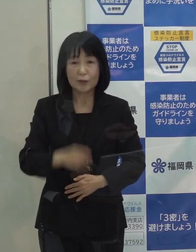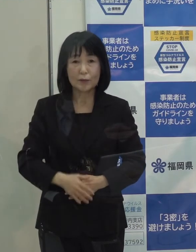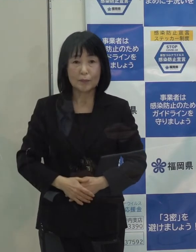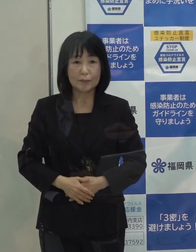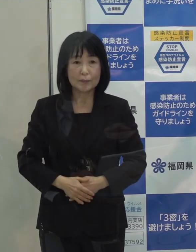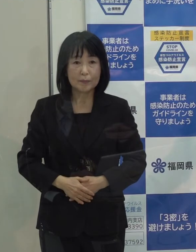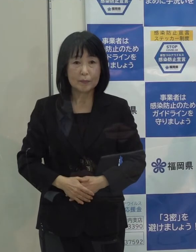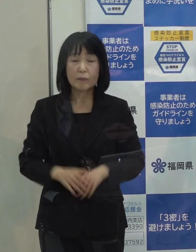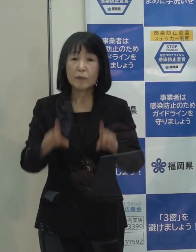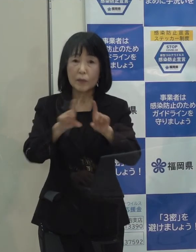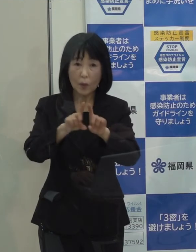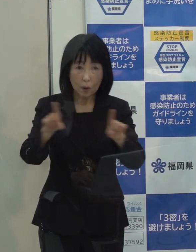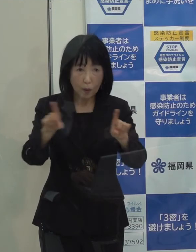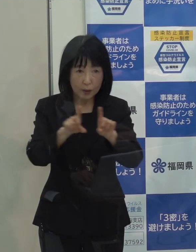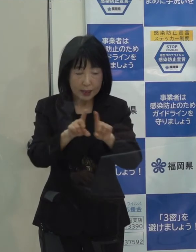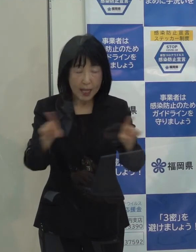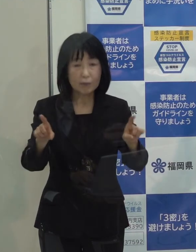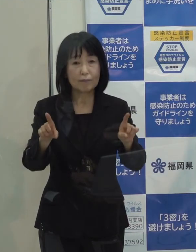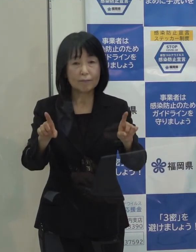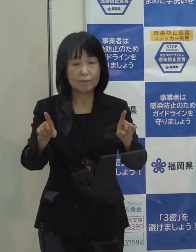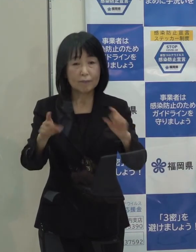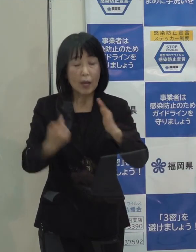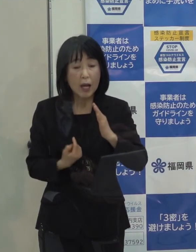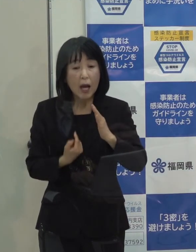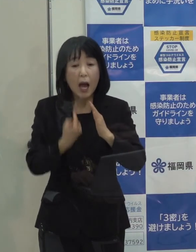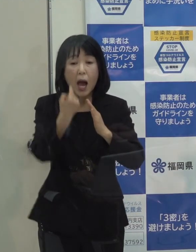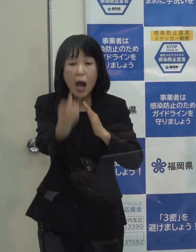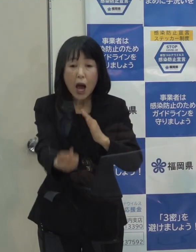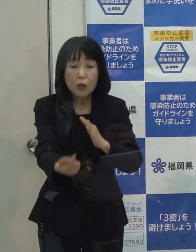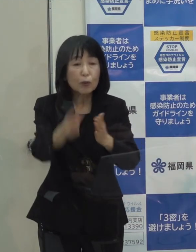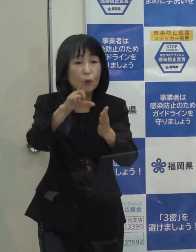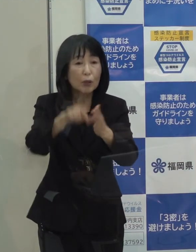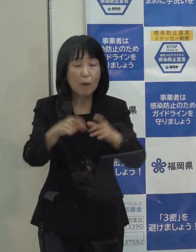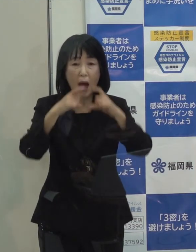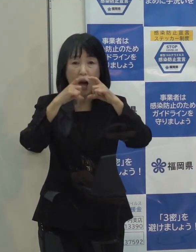そして 当然のことながら 外出をされる場合には マスク 手洗い